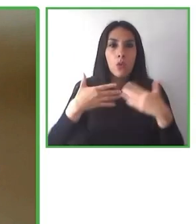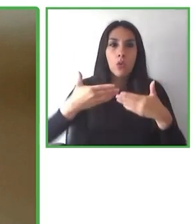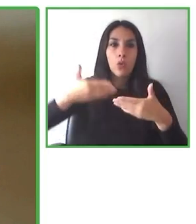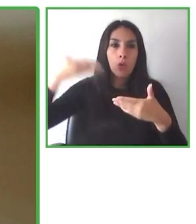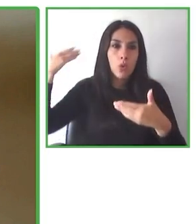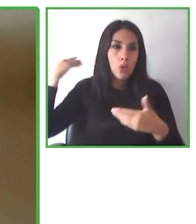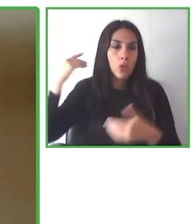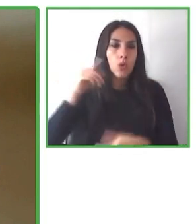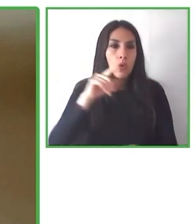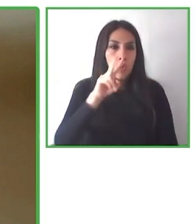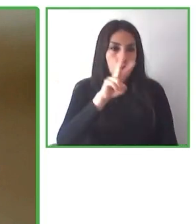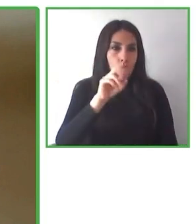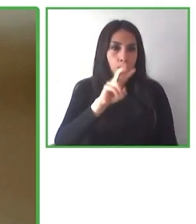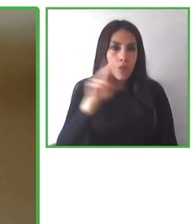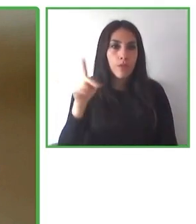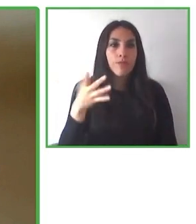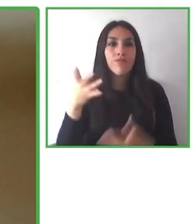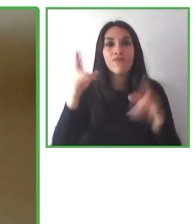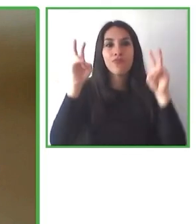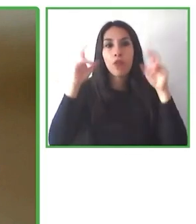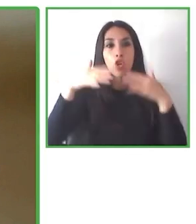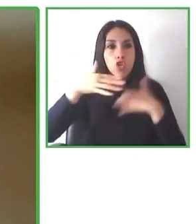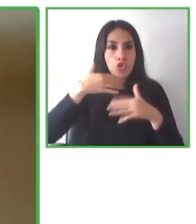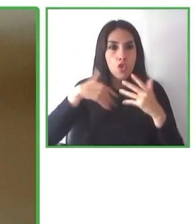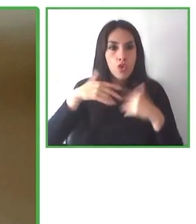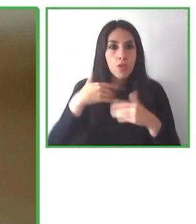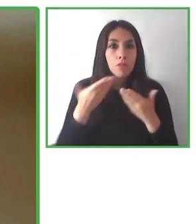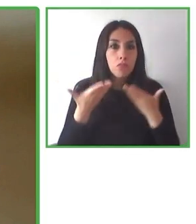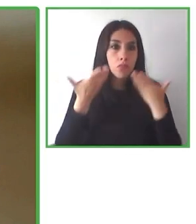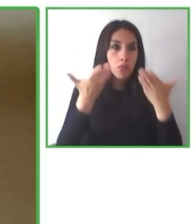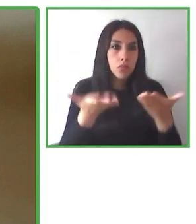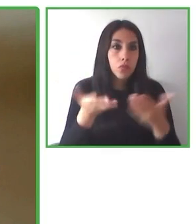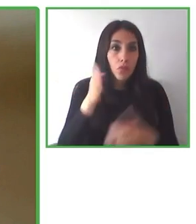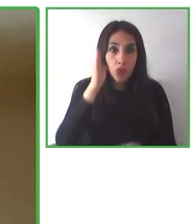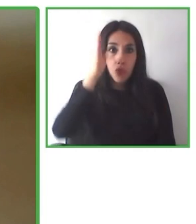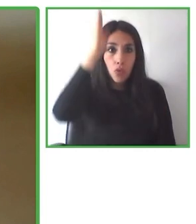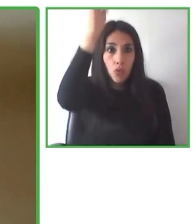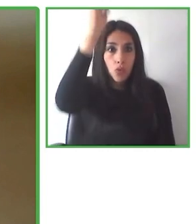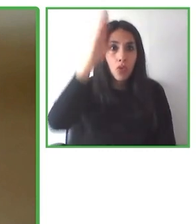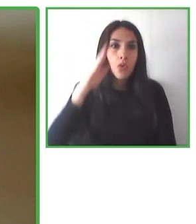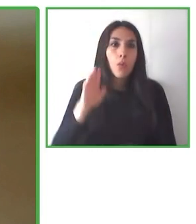También creemos que debemos aspirar a impactar socialmente, medioambientalmente y